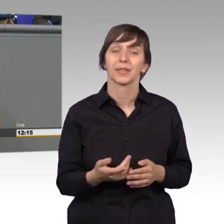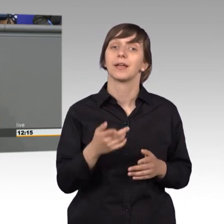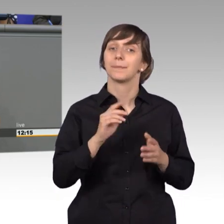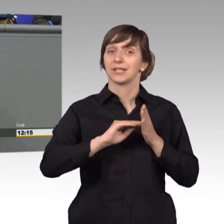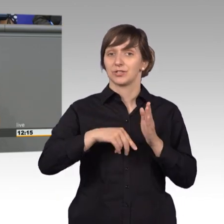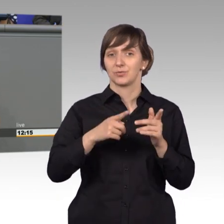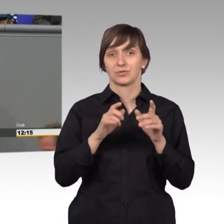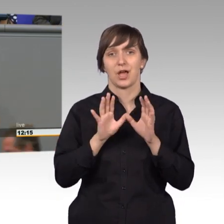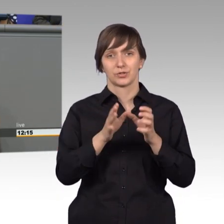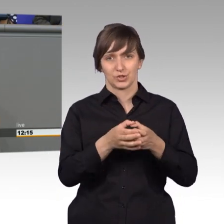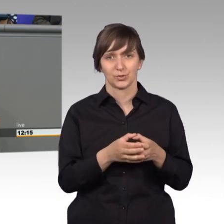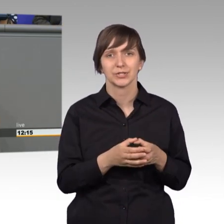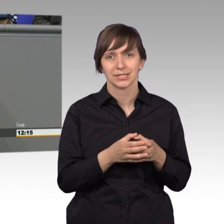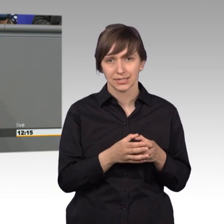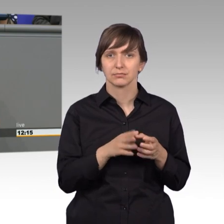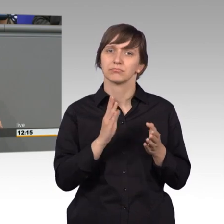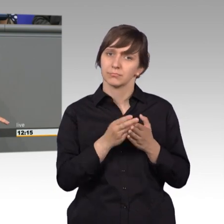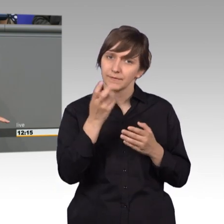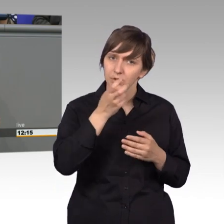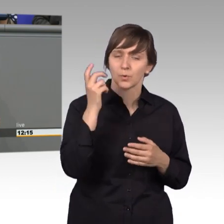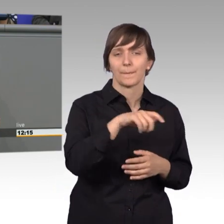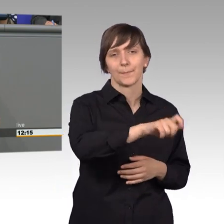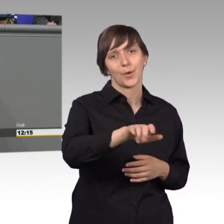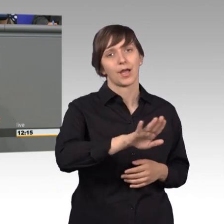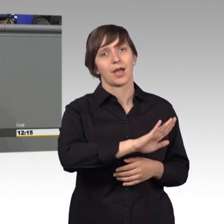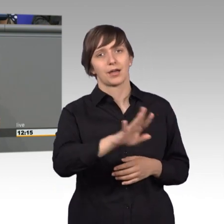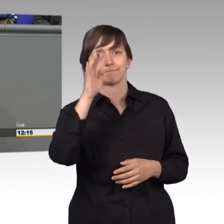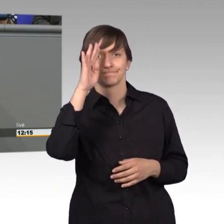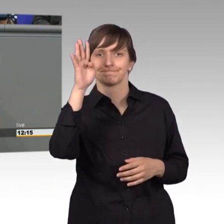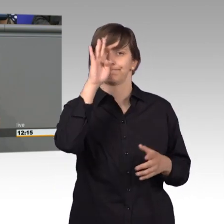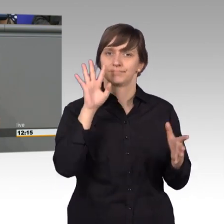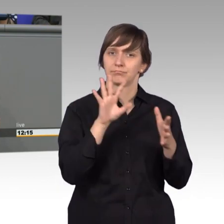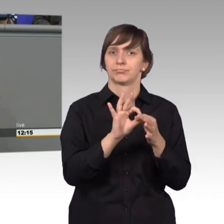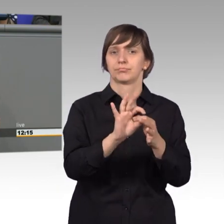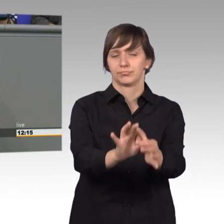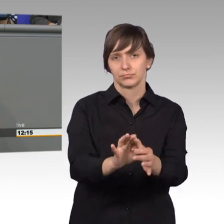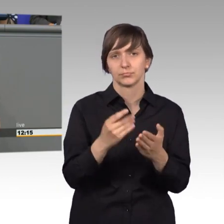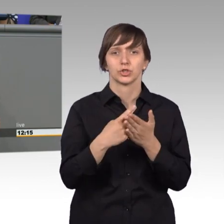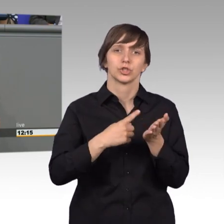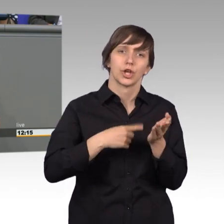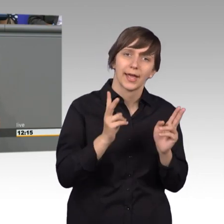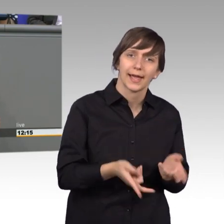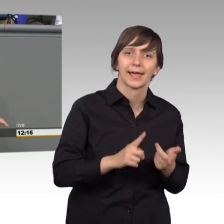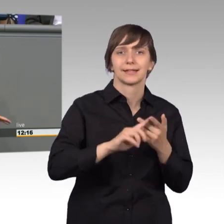und Herren, nimmt die Nöte der Bürger auf, er bearbeitet fast alle Rechtsgebiete. Arbeitsrecht, Steuerrecht, Vertragsrecht, Behördenwillkür,